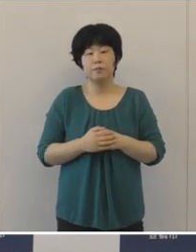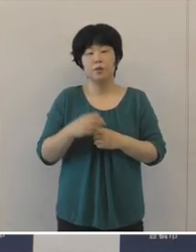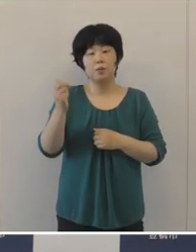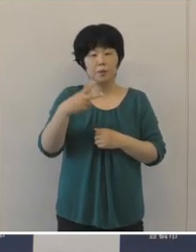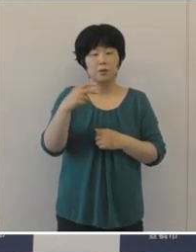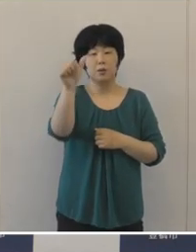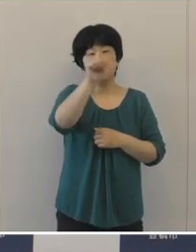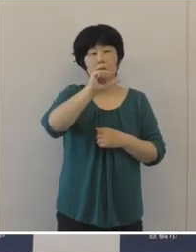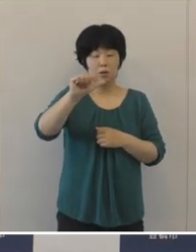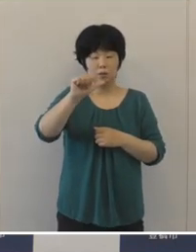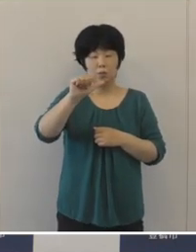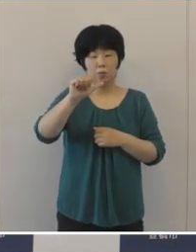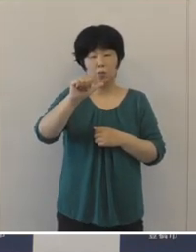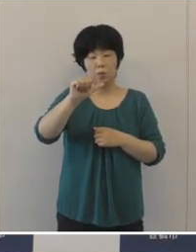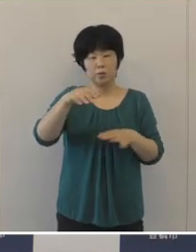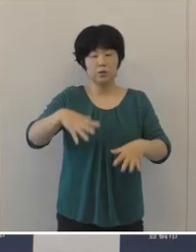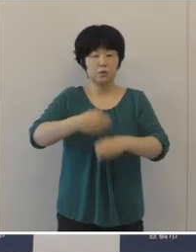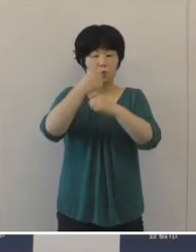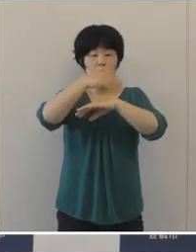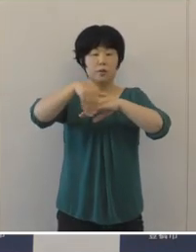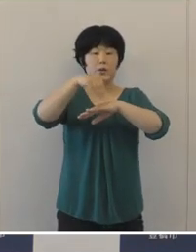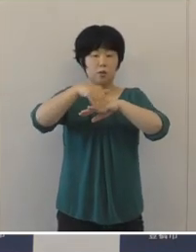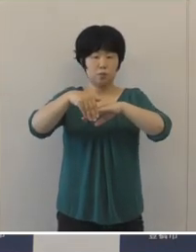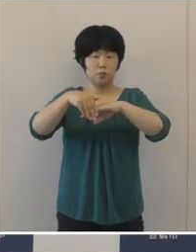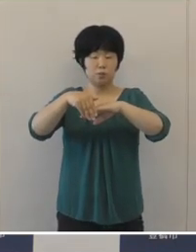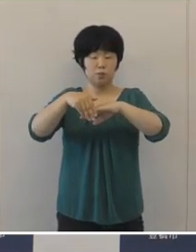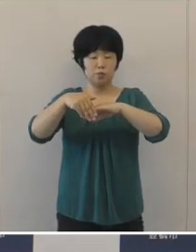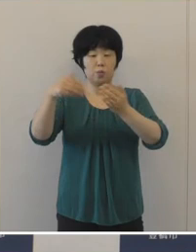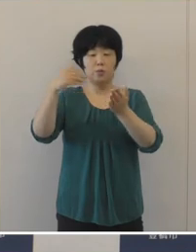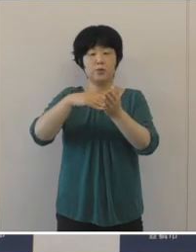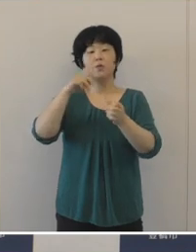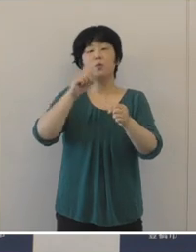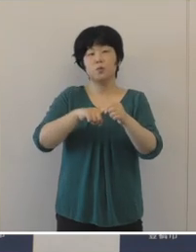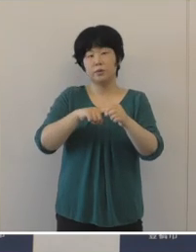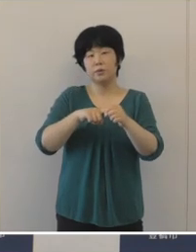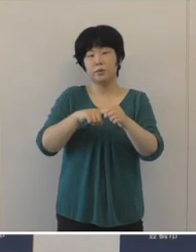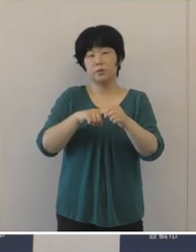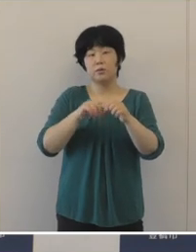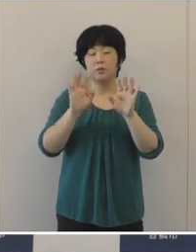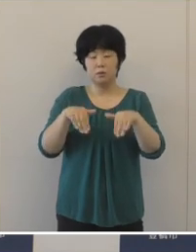また、第5次総合計画の最終年度にあたりますので